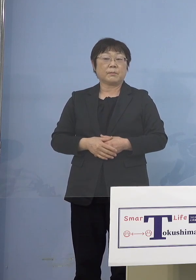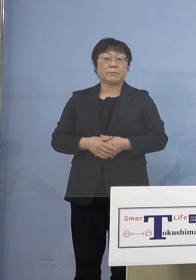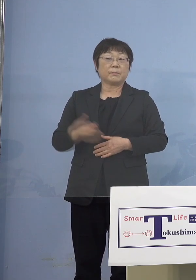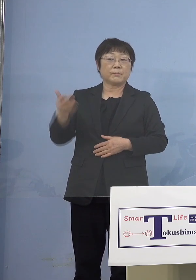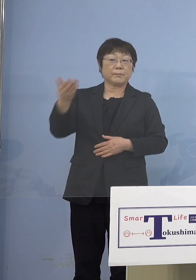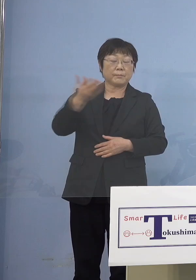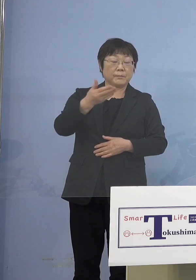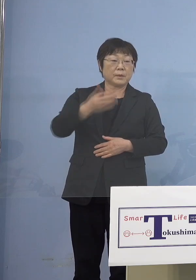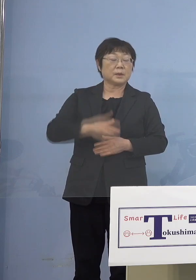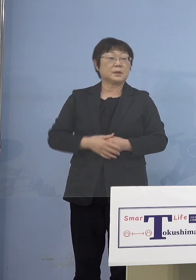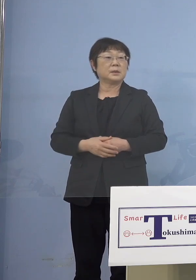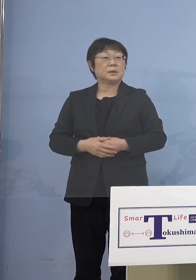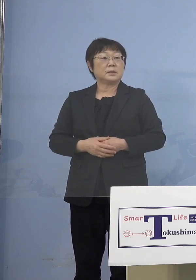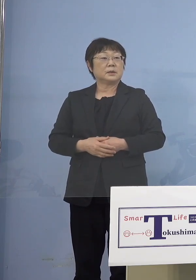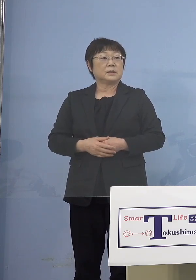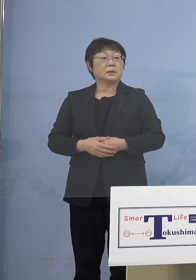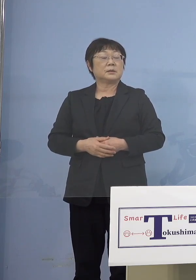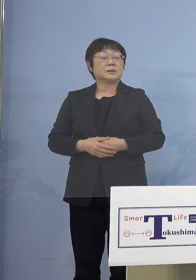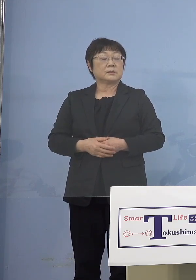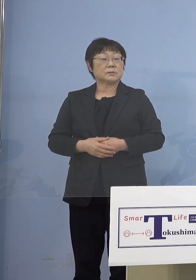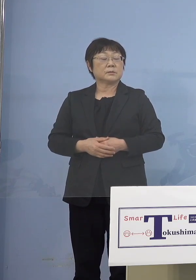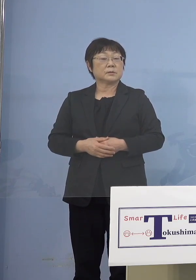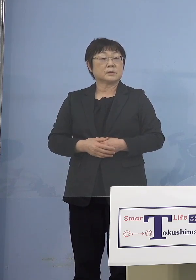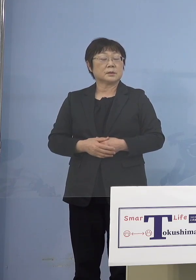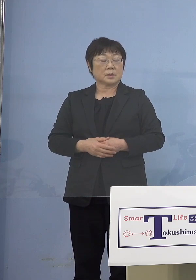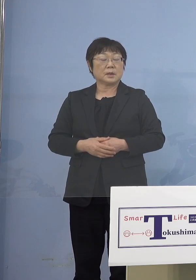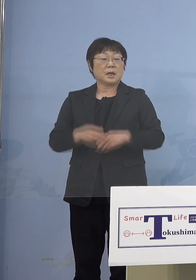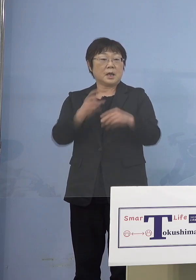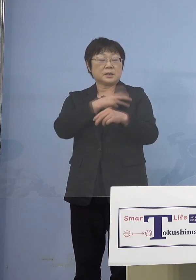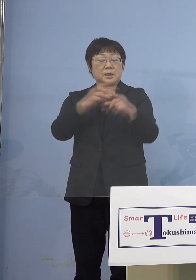（知事） というか接種券が届いていなくても